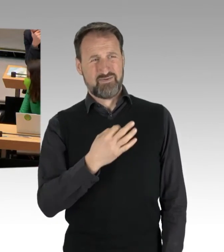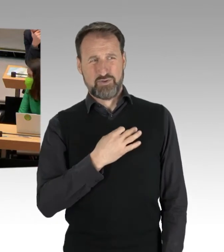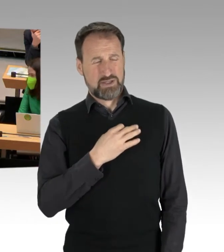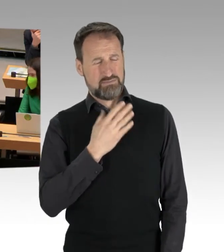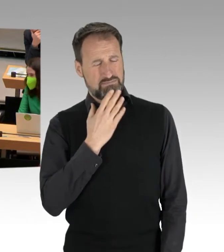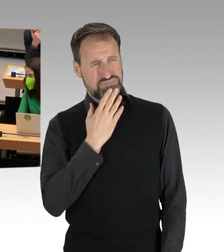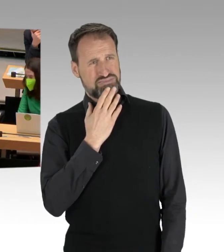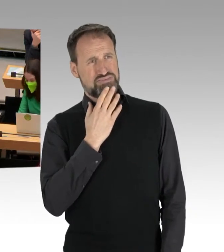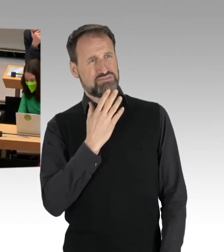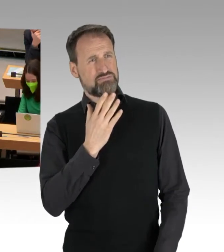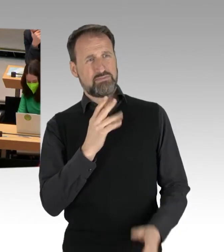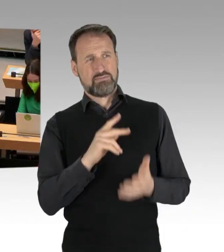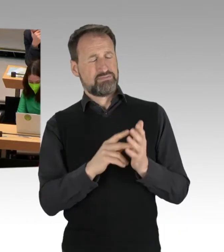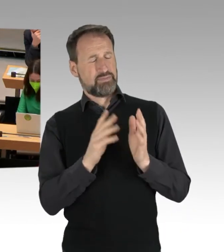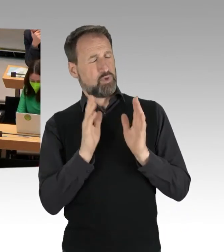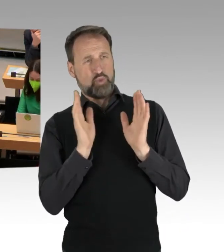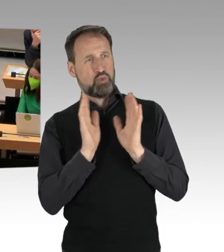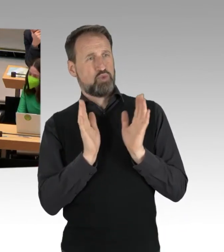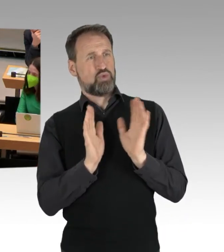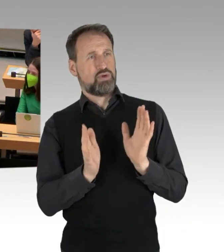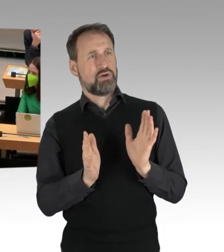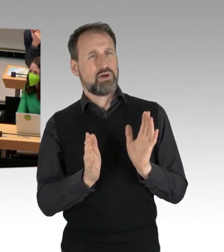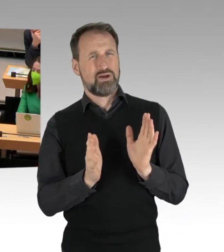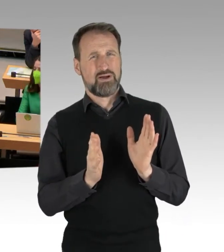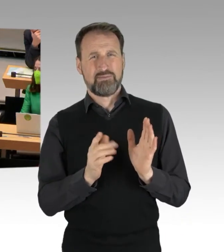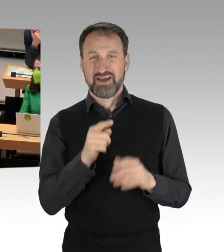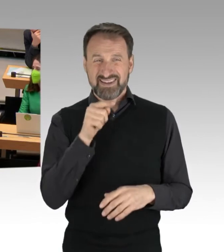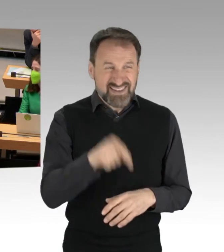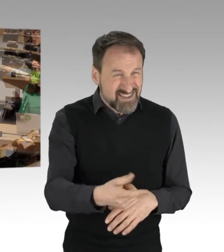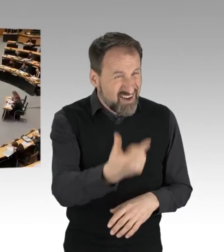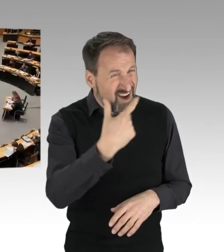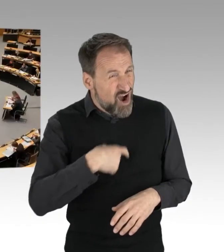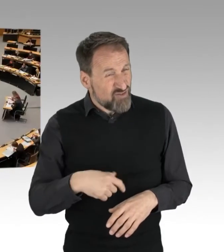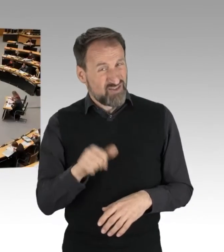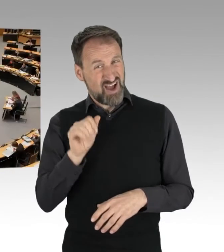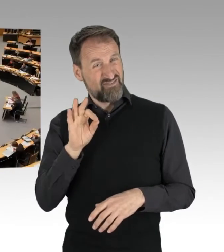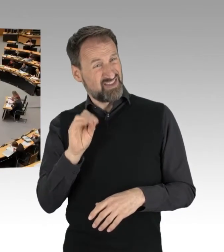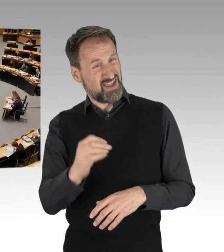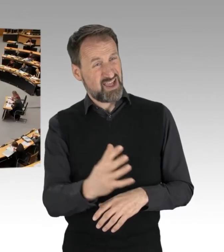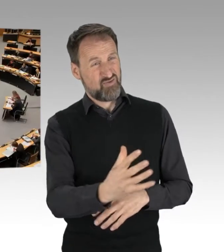Und wenn Sie uns dann noch vorhalten, wir hätten kein Recht,